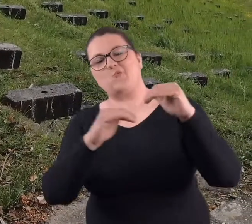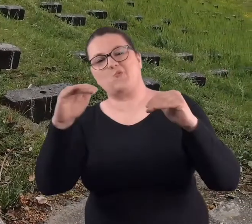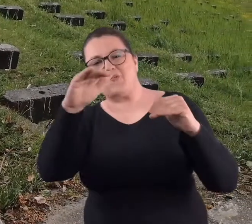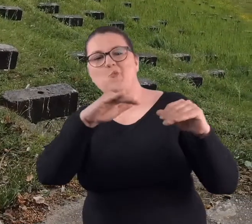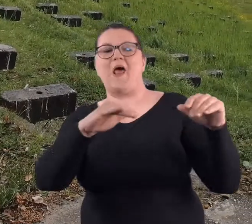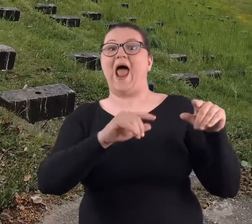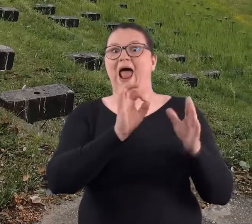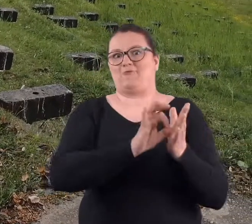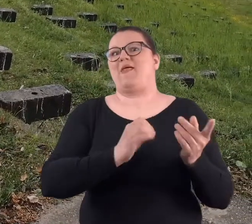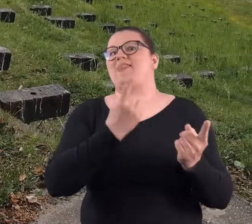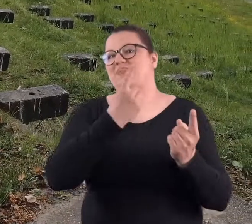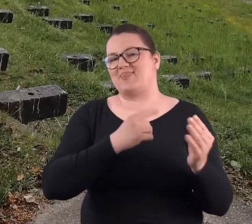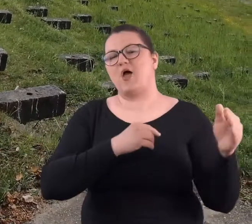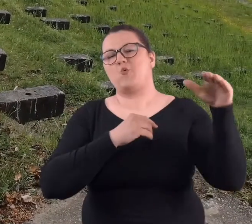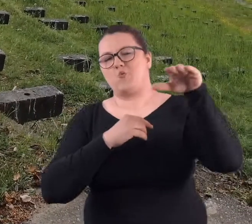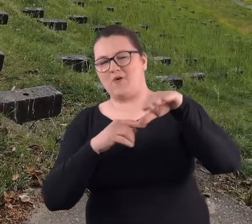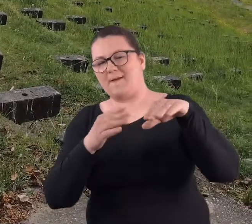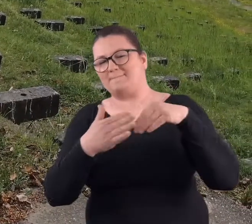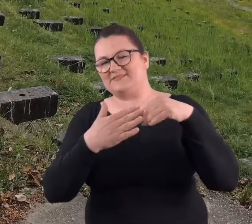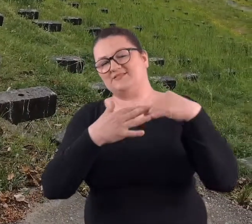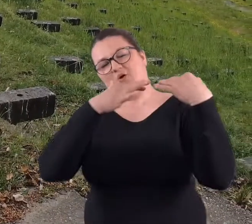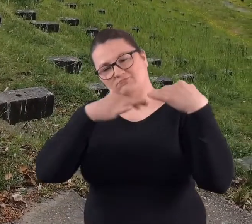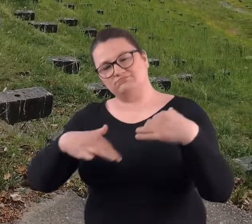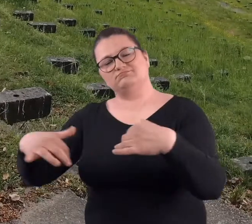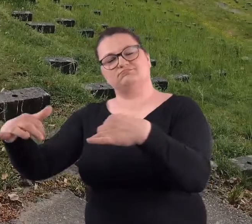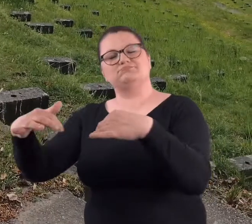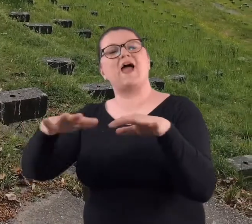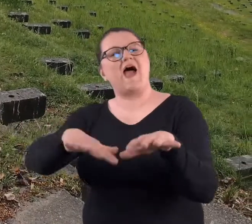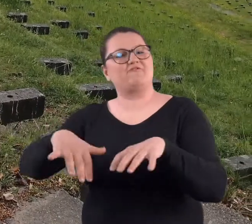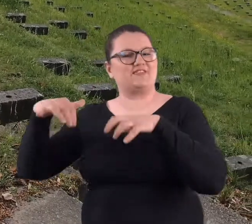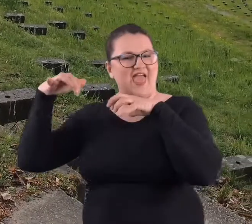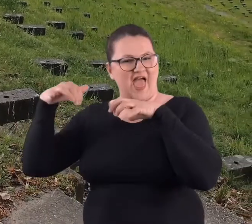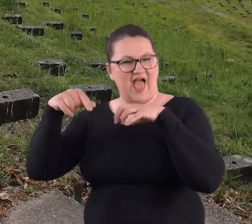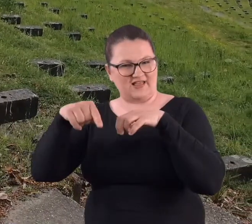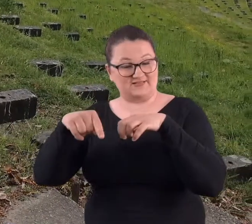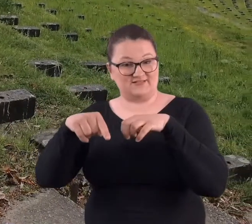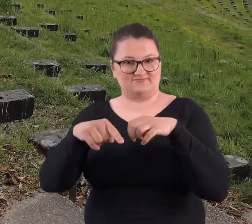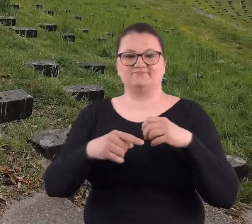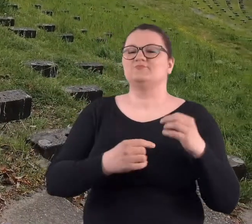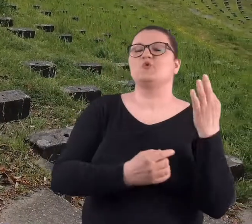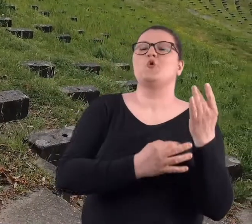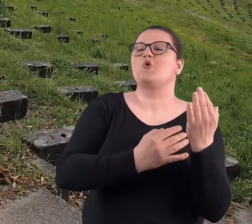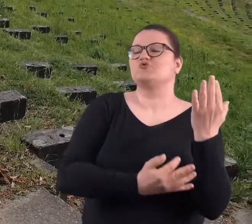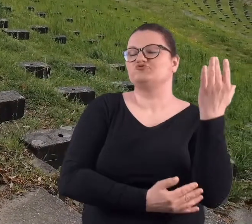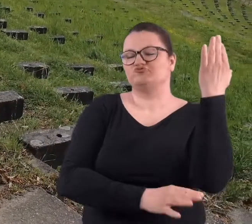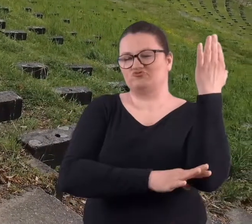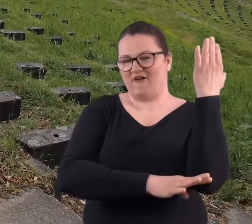góry i na jednej górze, która była nad teatrem, amfiteatrem